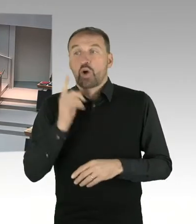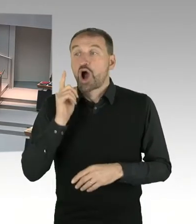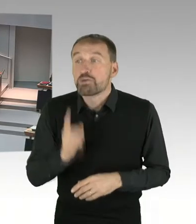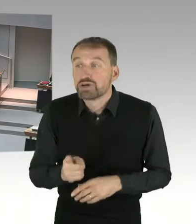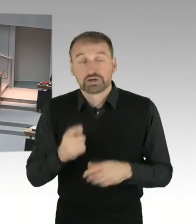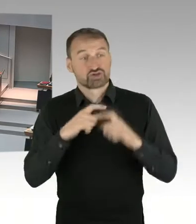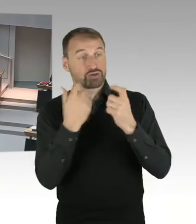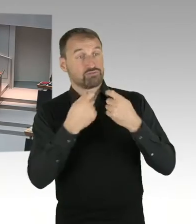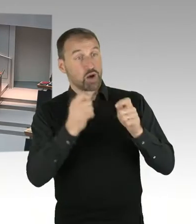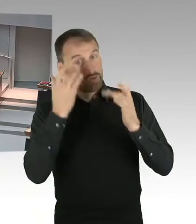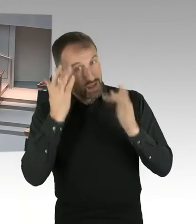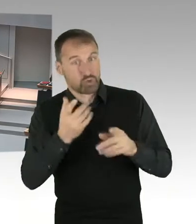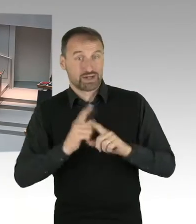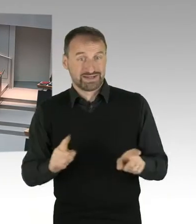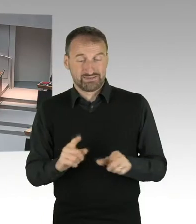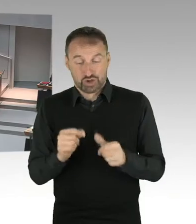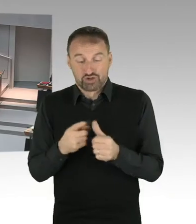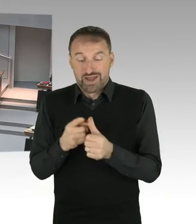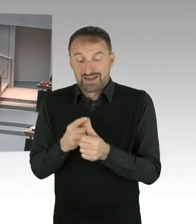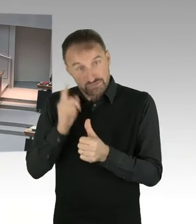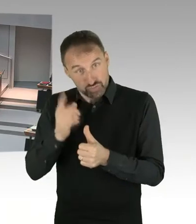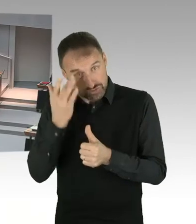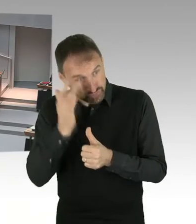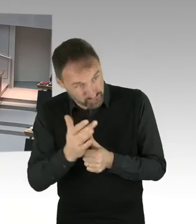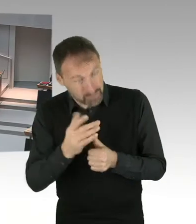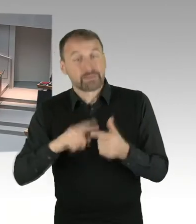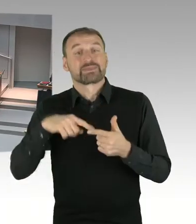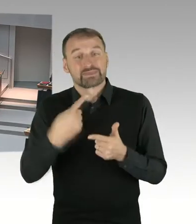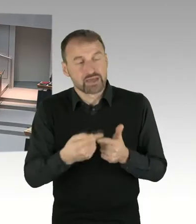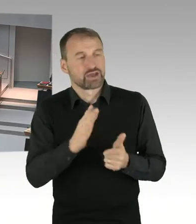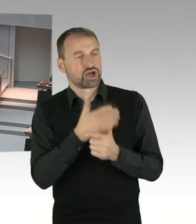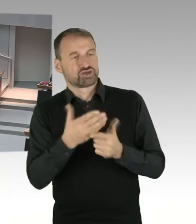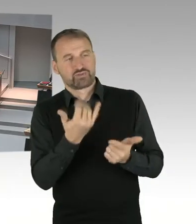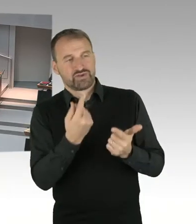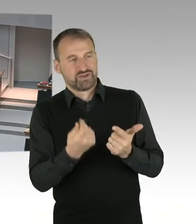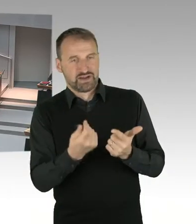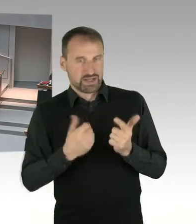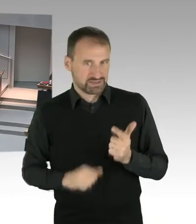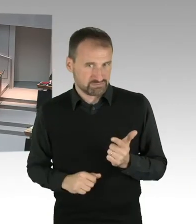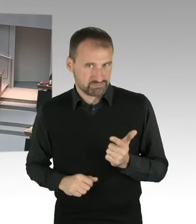bei so einem großen Infrastrukturprojekt für Berlin und die Region Berlin Brandenburg, zu erklären,